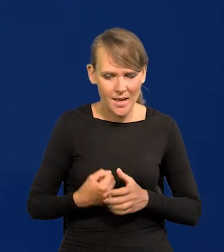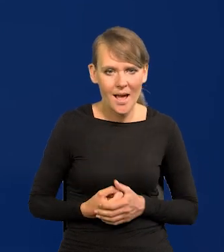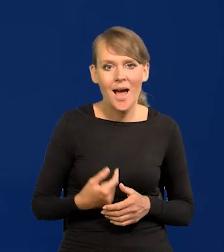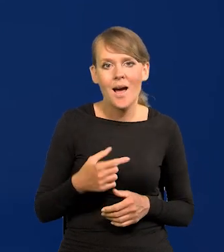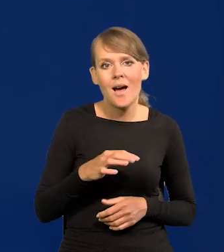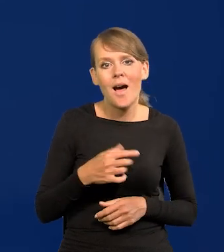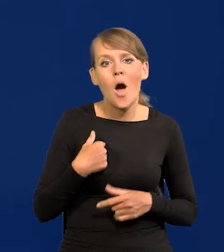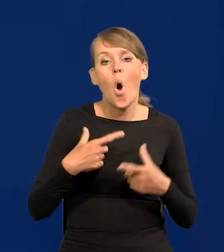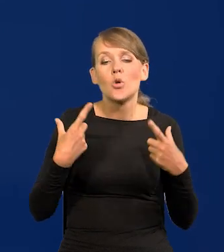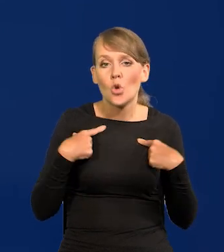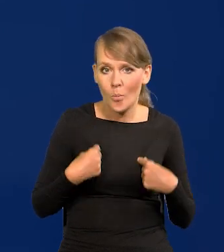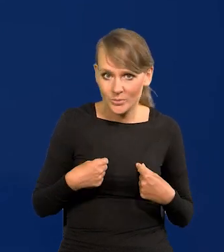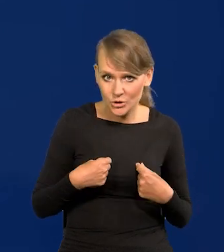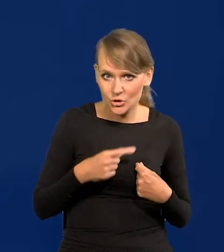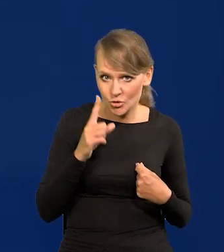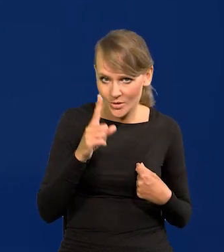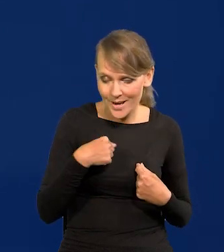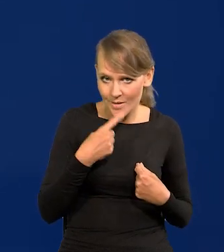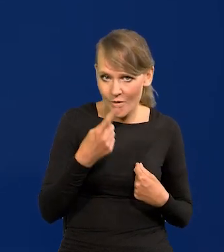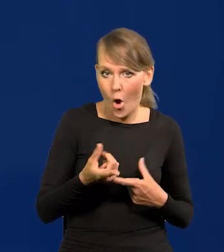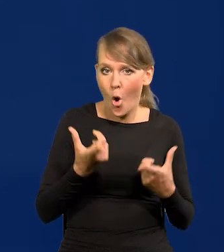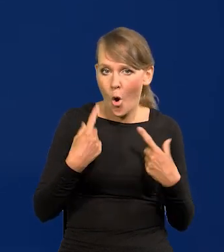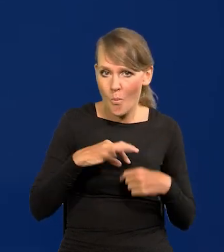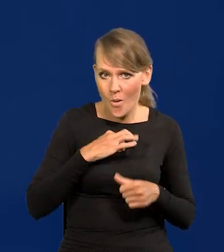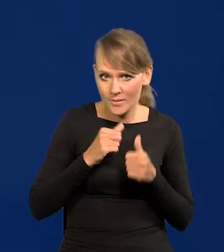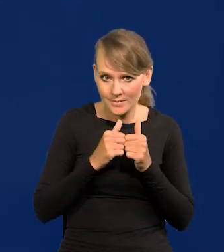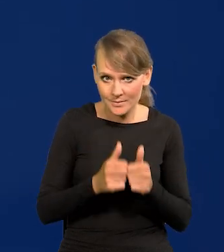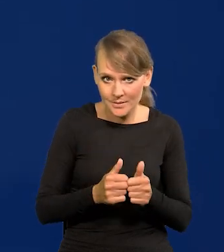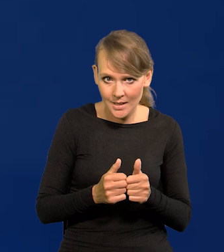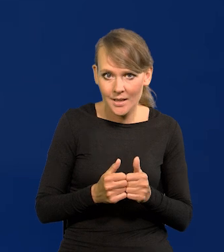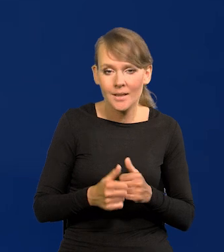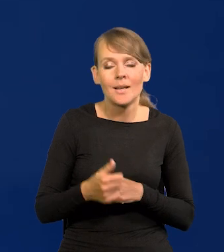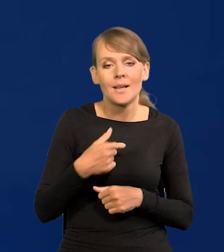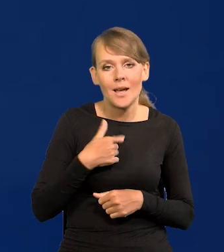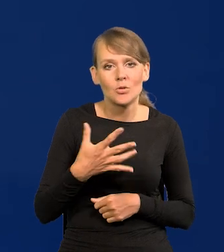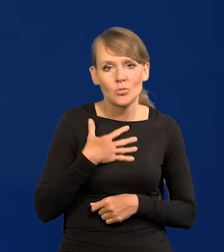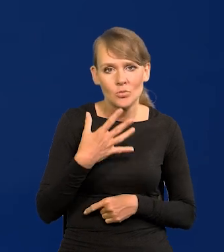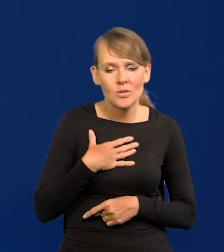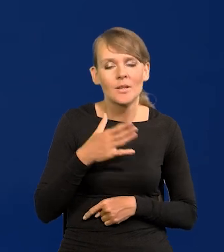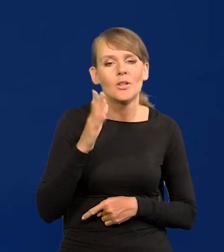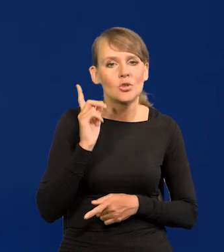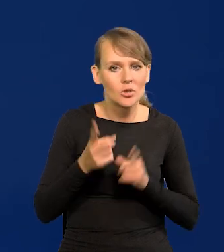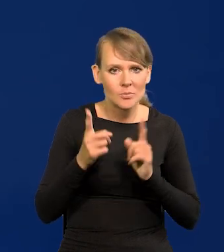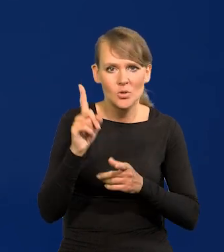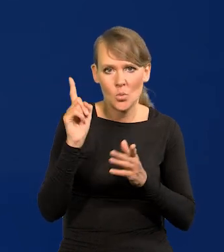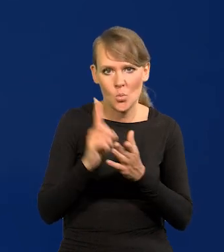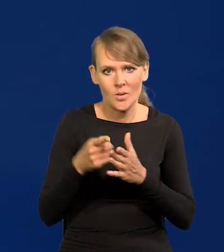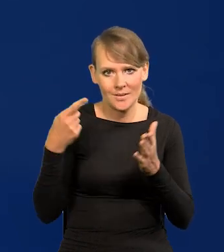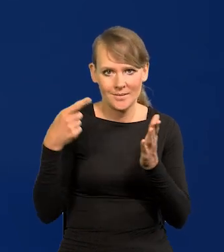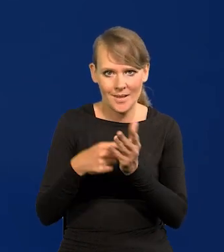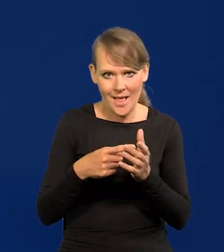A osobiście, to zaznaczam tym razem, nie w imieniu instytucji, osobiście się spodziewam, że szybciej dojdziemy do celu inflacyjnego.